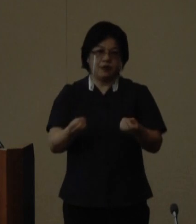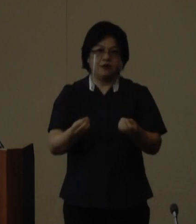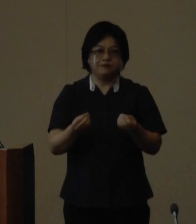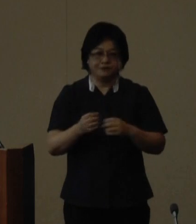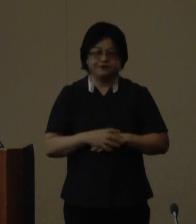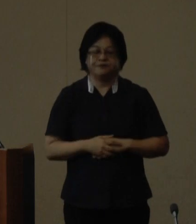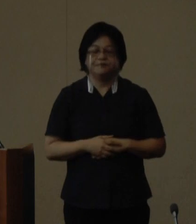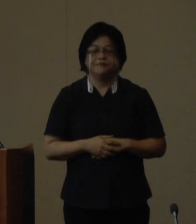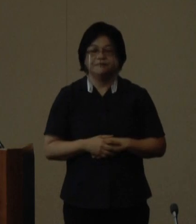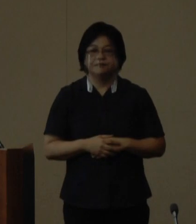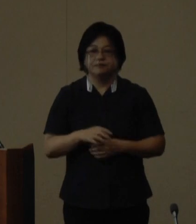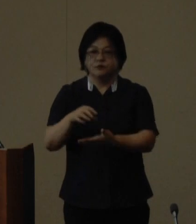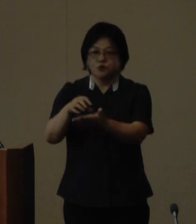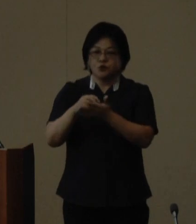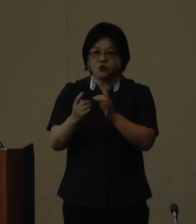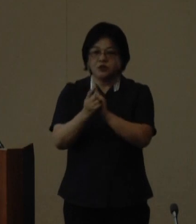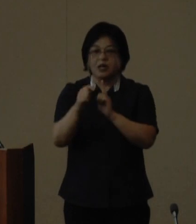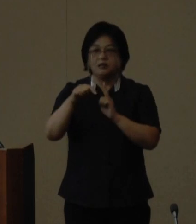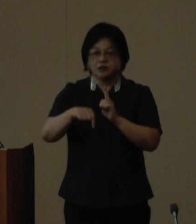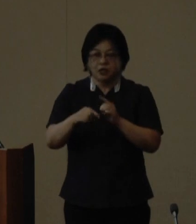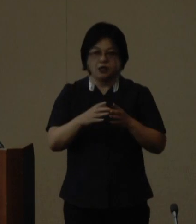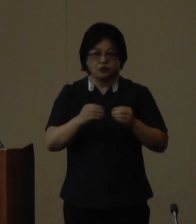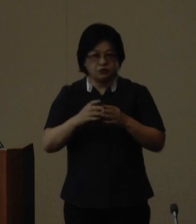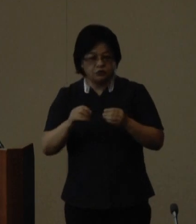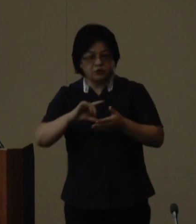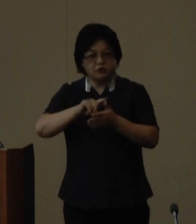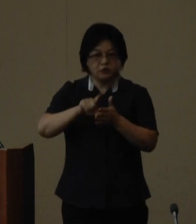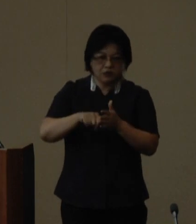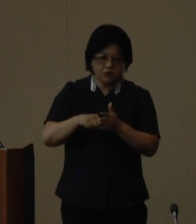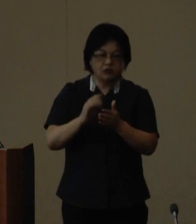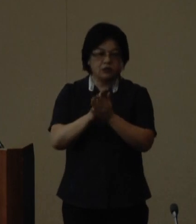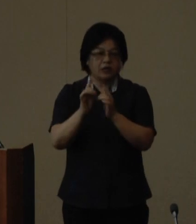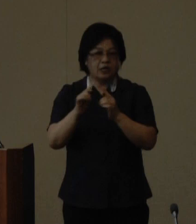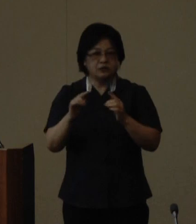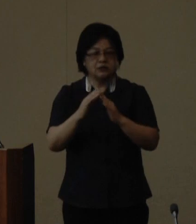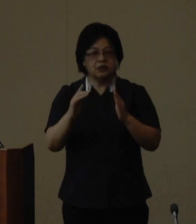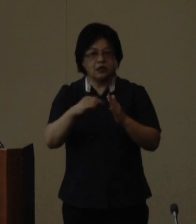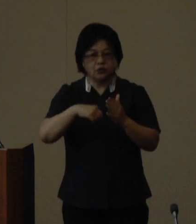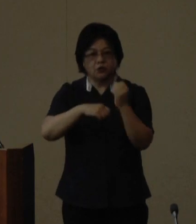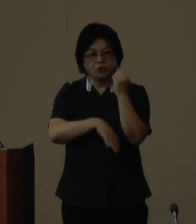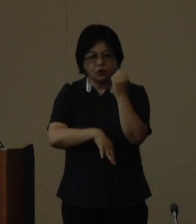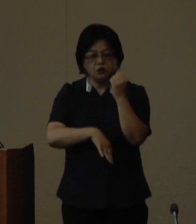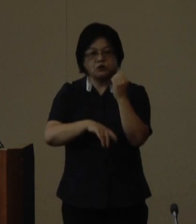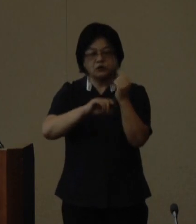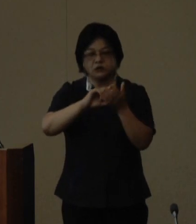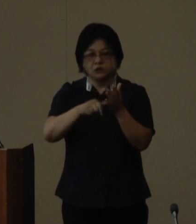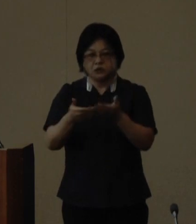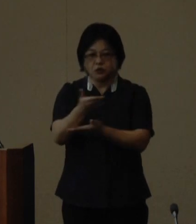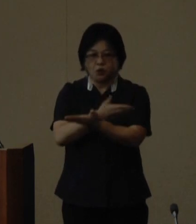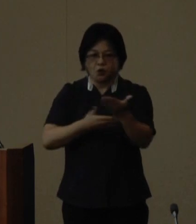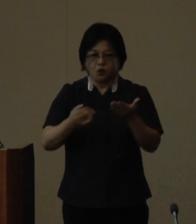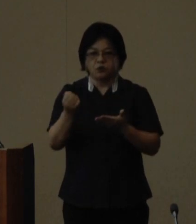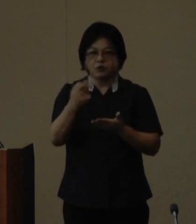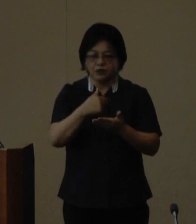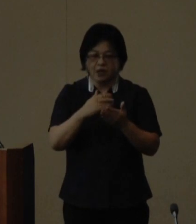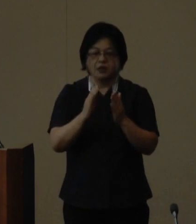受賞にあたっては各国地域の県 人会を拠点とした地域社会との 交流や県人会相互の